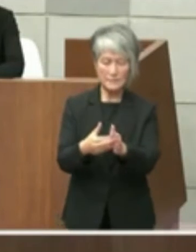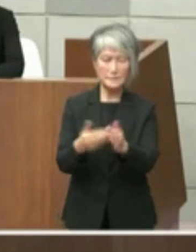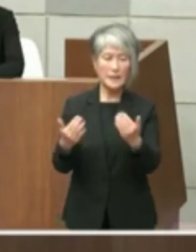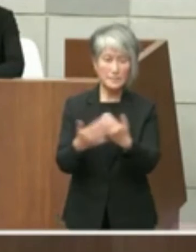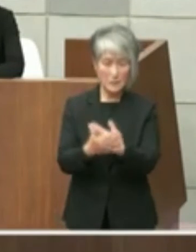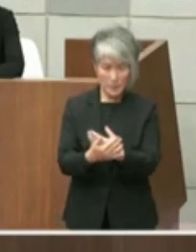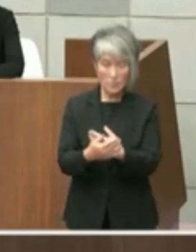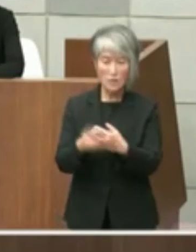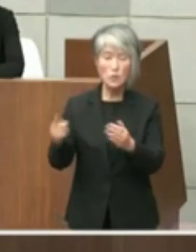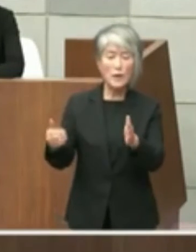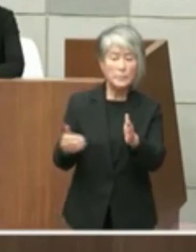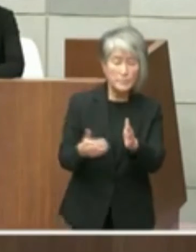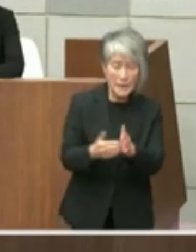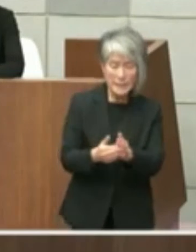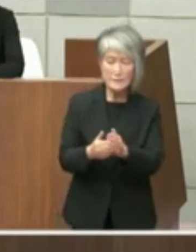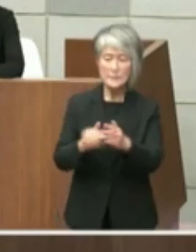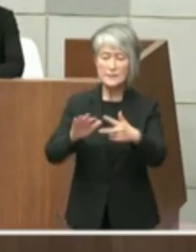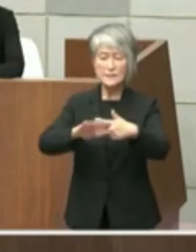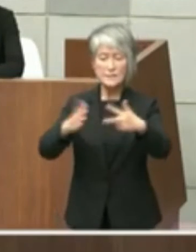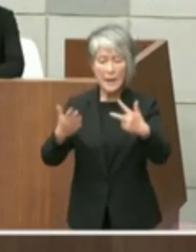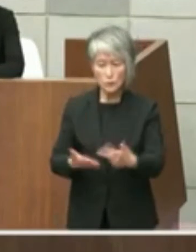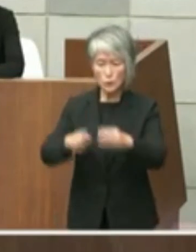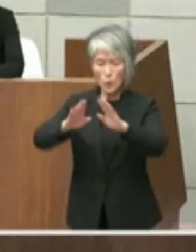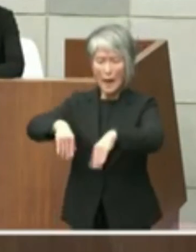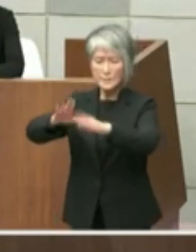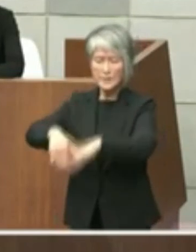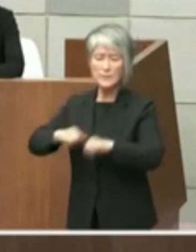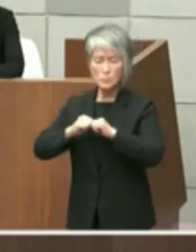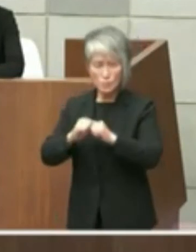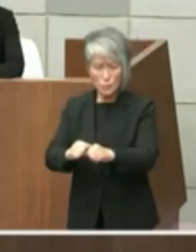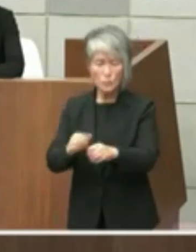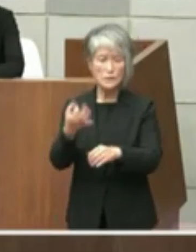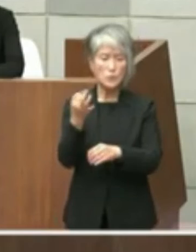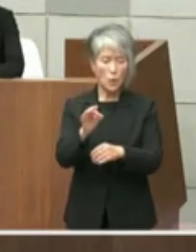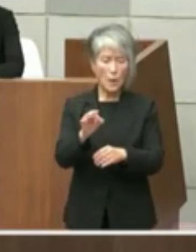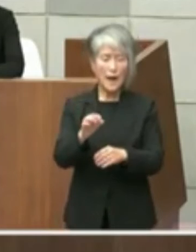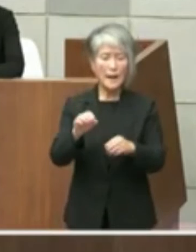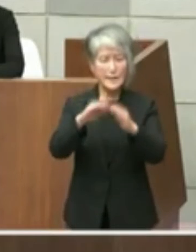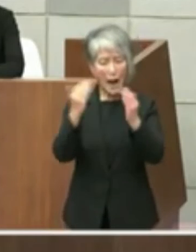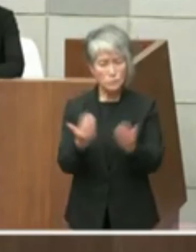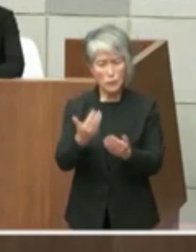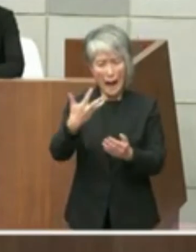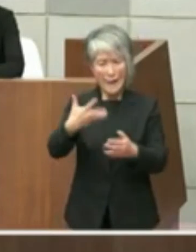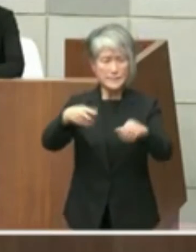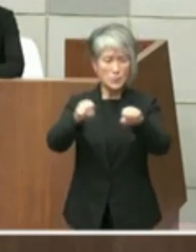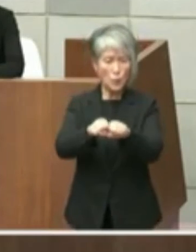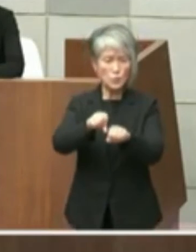解体する費用は約8億円と試算しており 単に解体するだけで多額の趣味負担を伴う